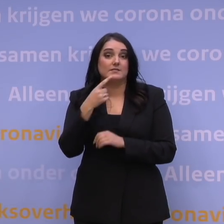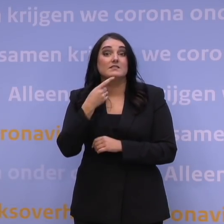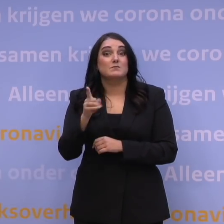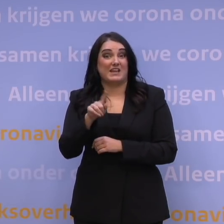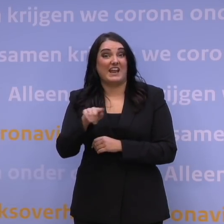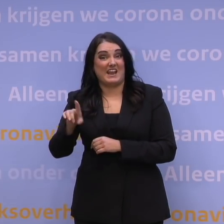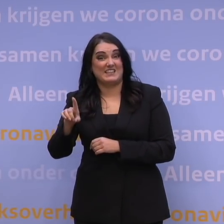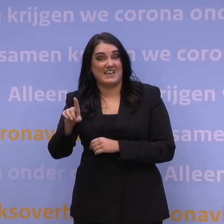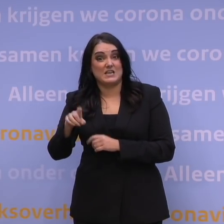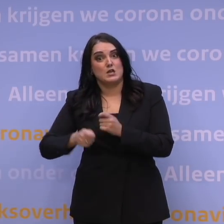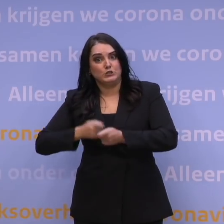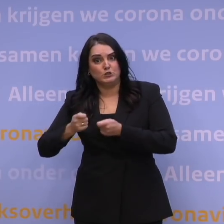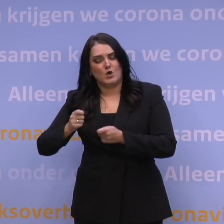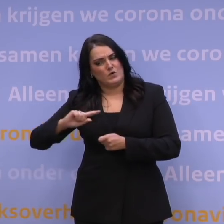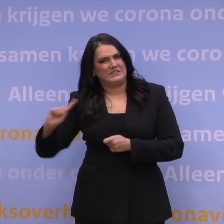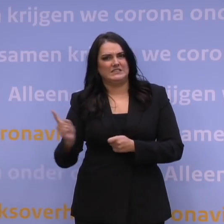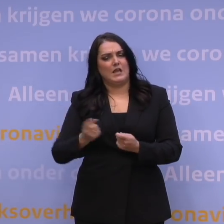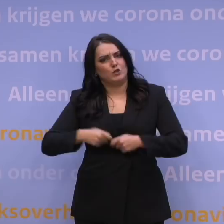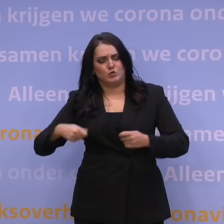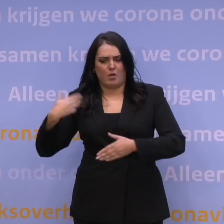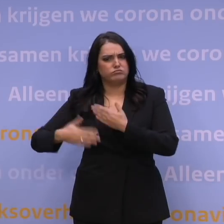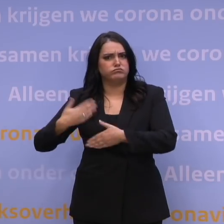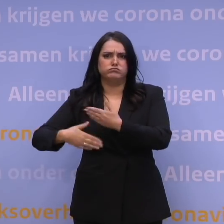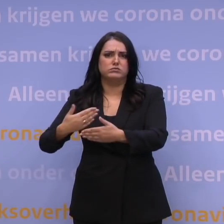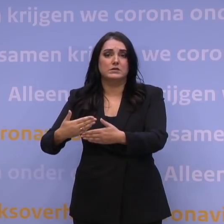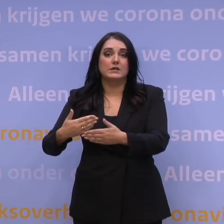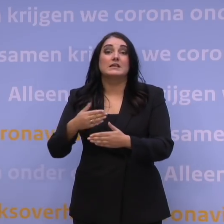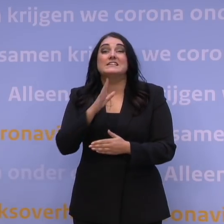zo snel en soepel mogelijk te laten verlopen. Bent u niet handig met de computer,